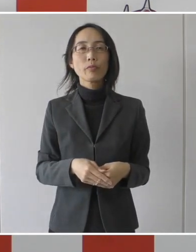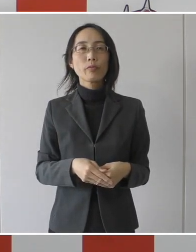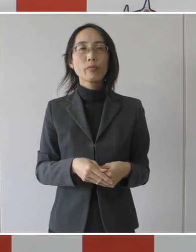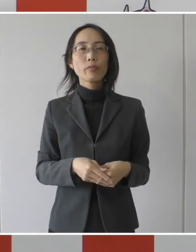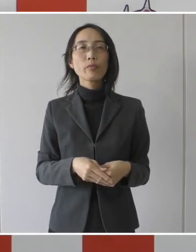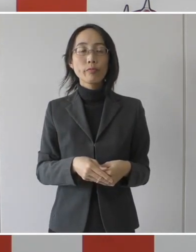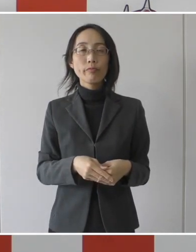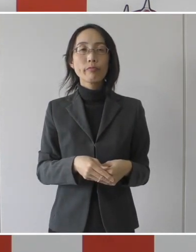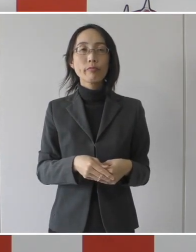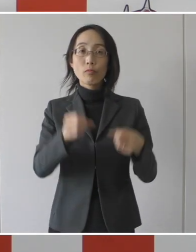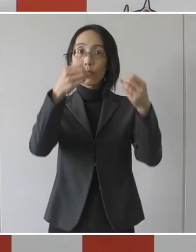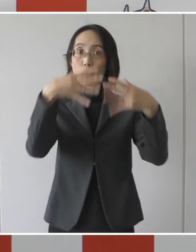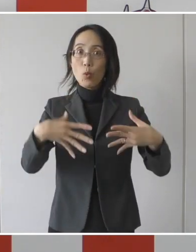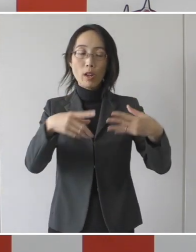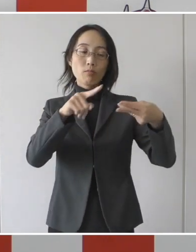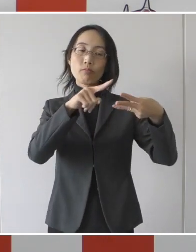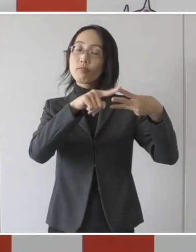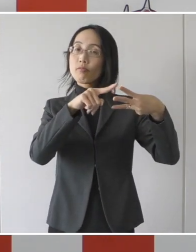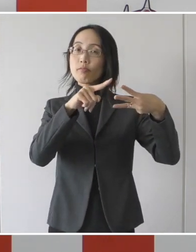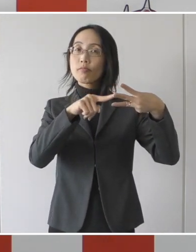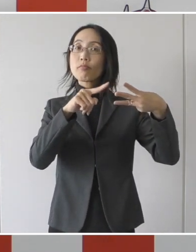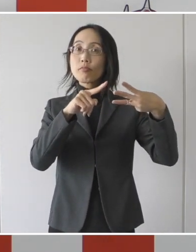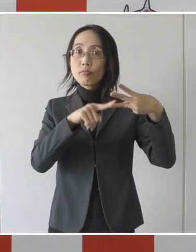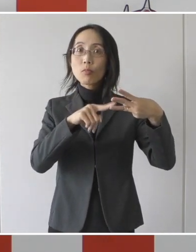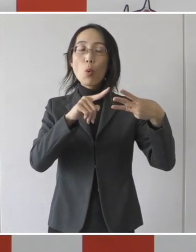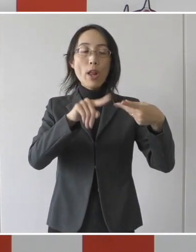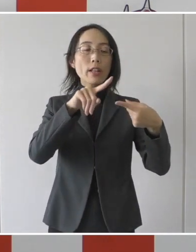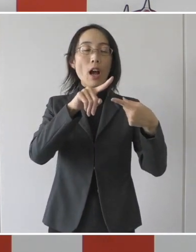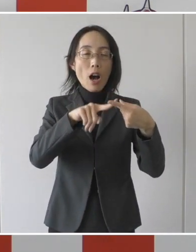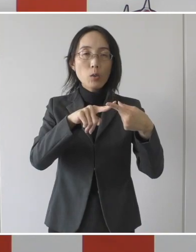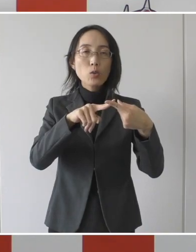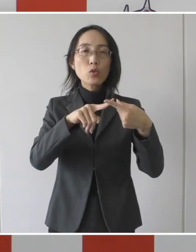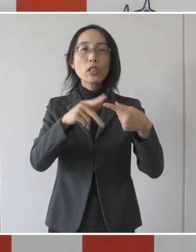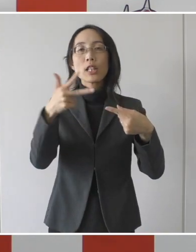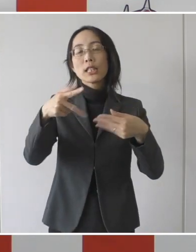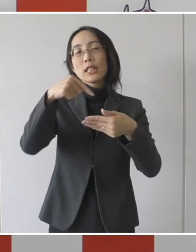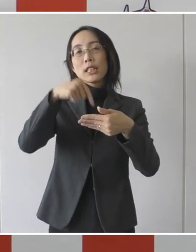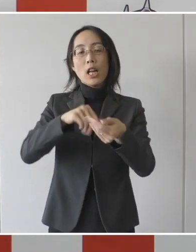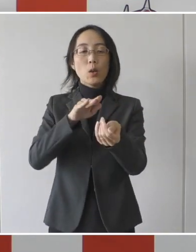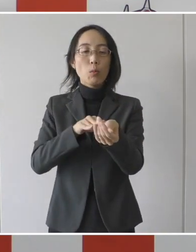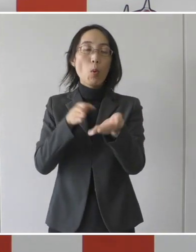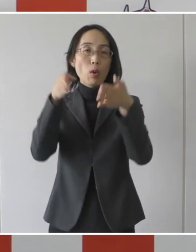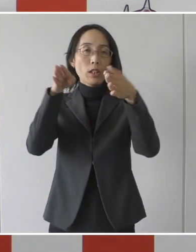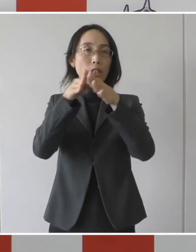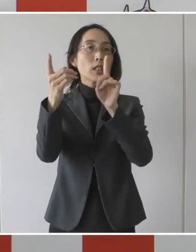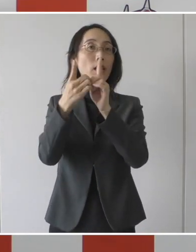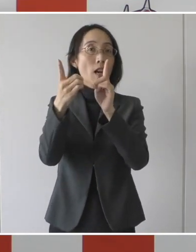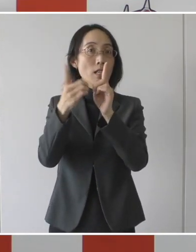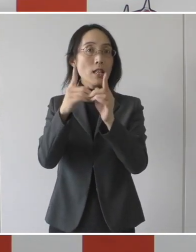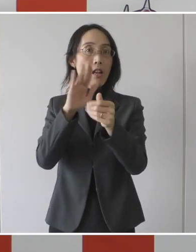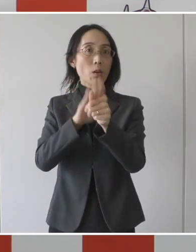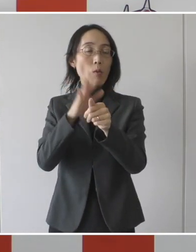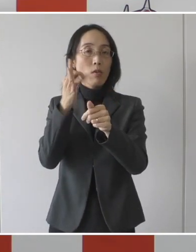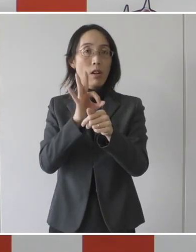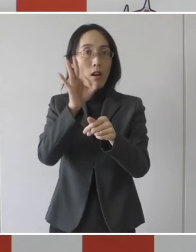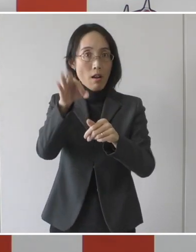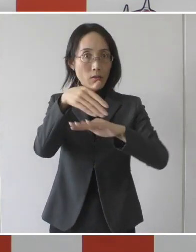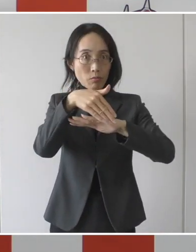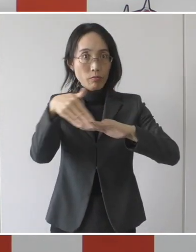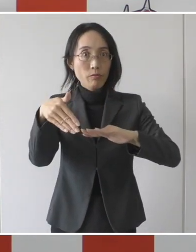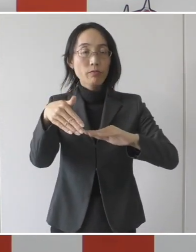3つの要件を満たす市内の医療機関に対してお支払いをさせて頂くということです。